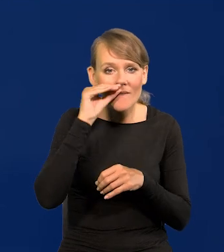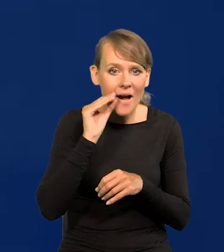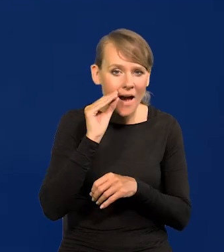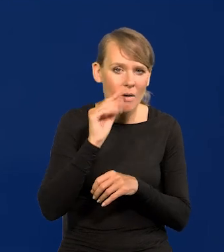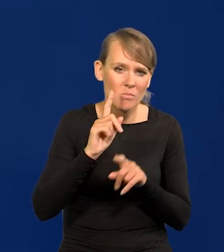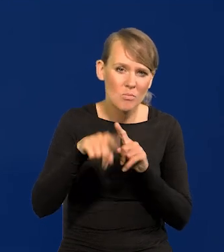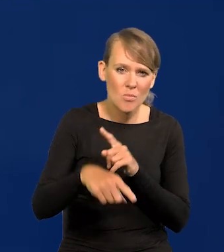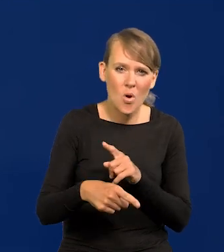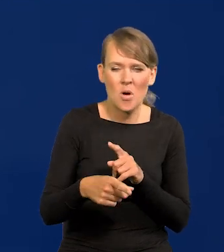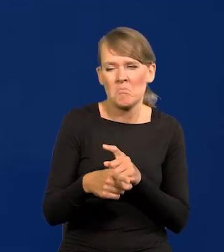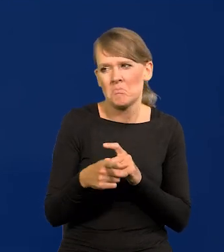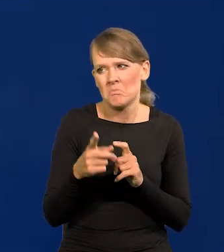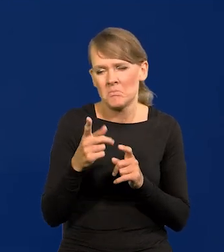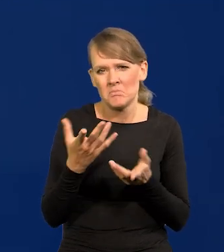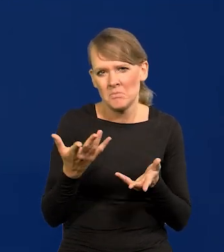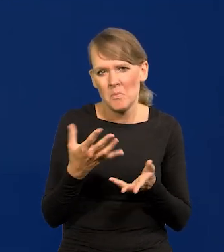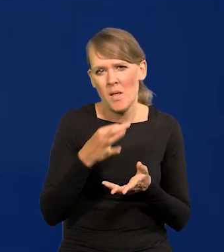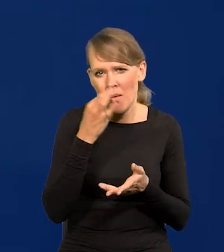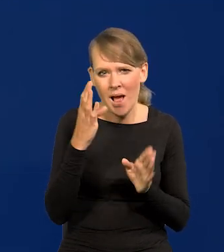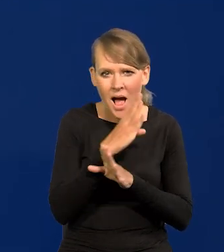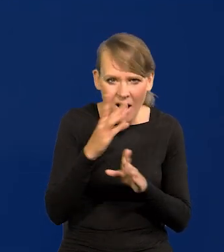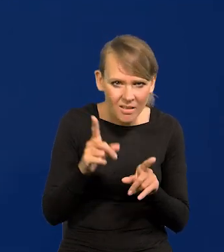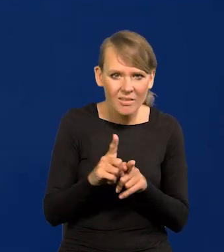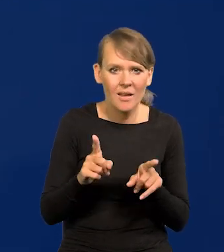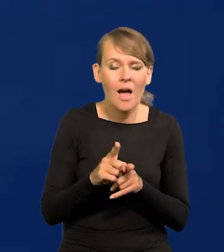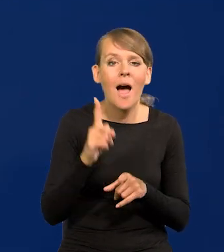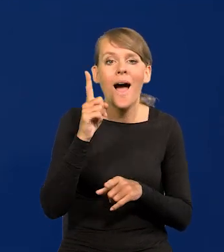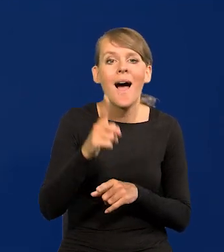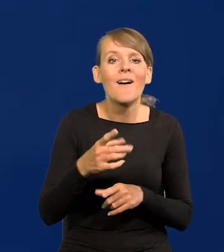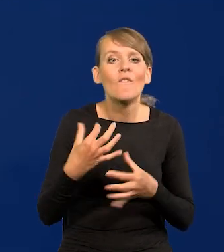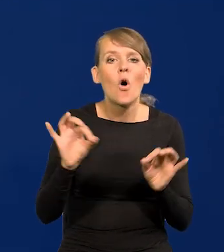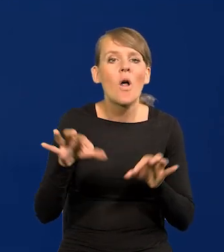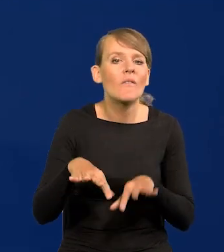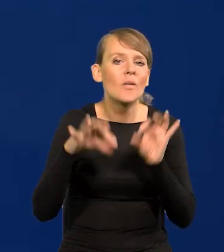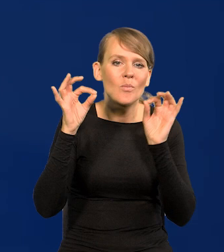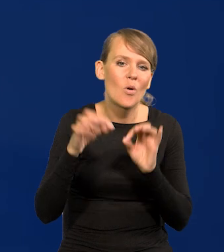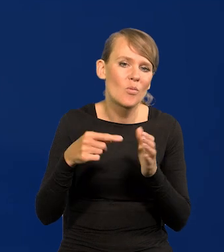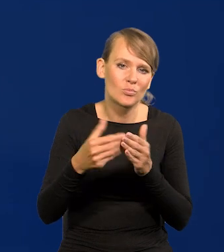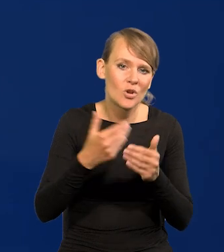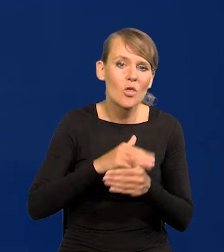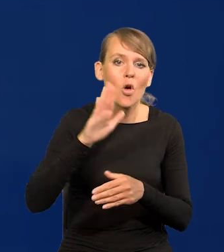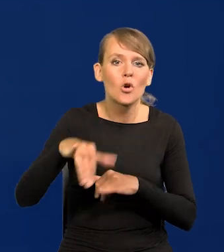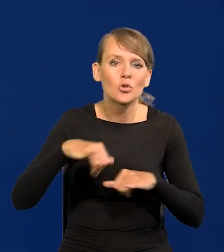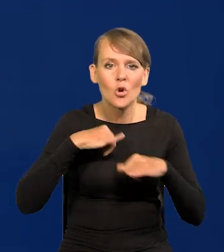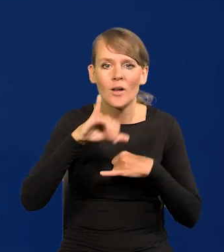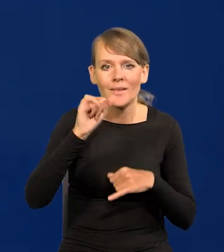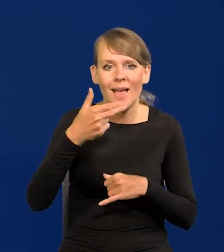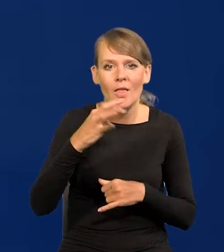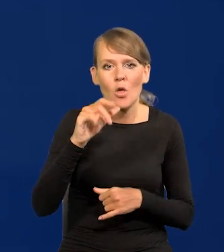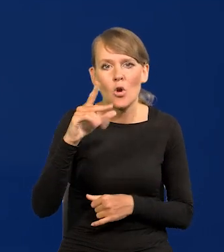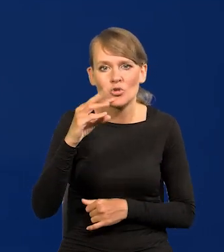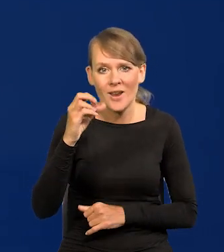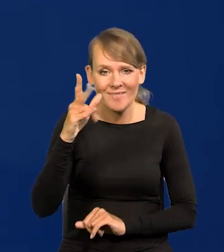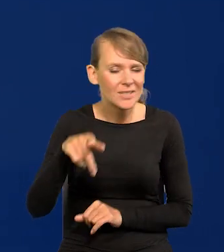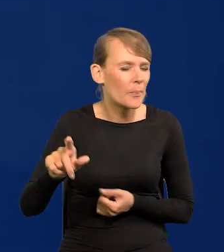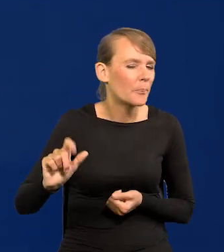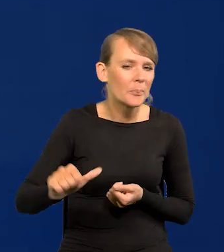czyli jakoś tam w lepszej atmosferze, ale przed wolnymi wyborami. Dopiero rząd Jana Olszewskiego wybrany w pierwszych wolnych wyborach,